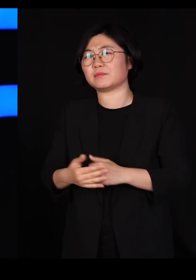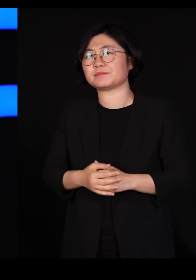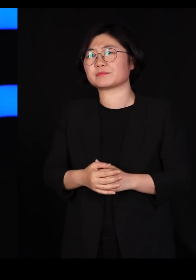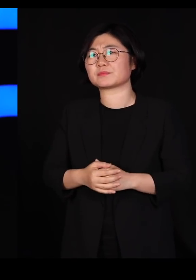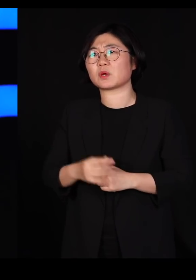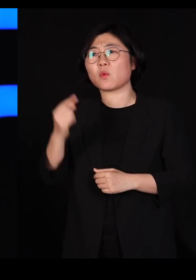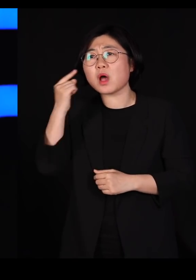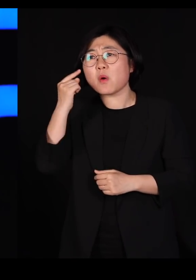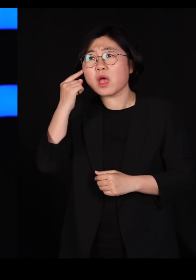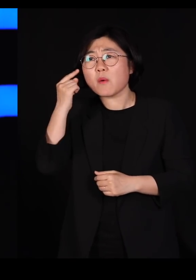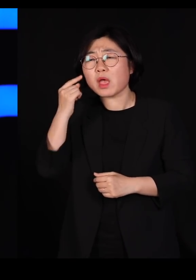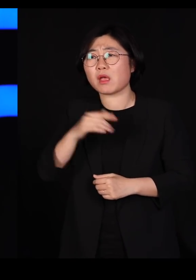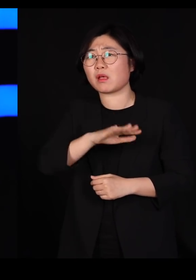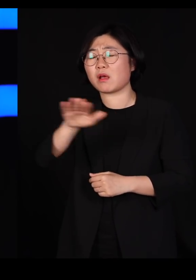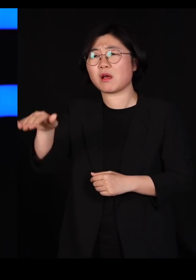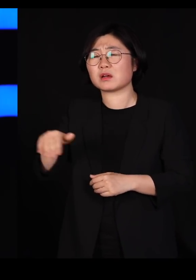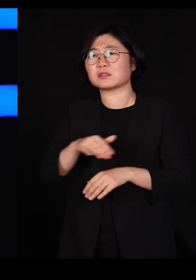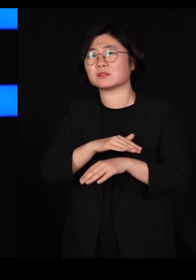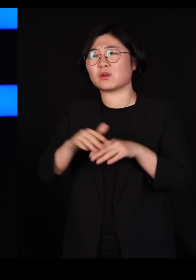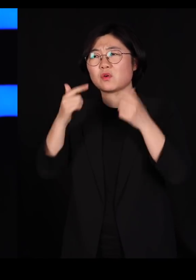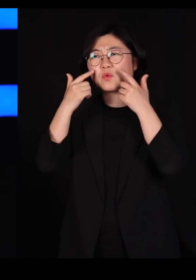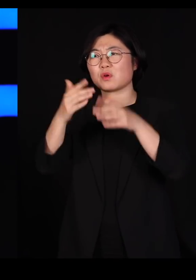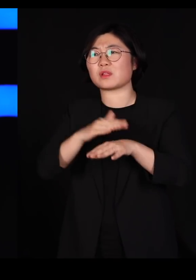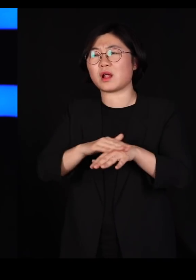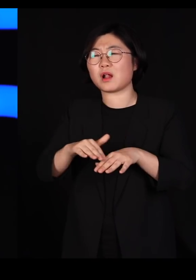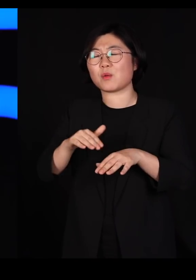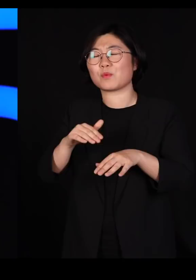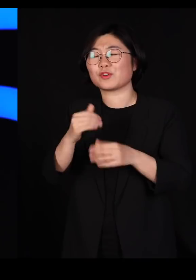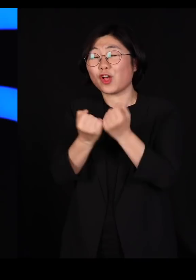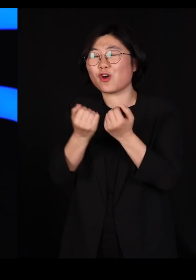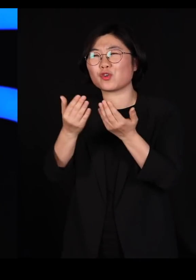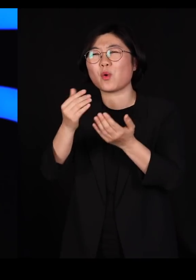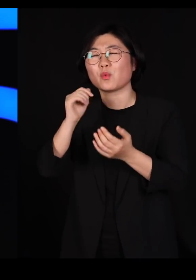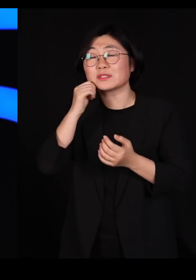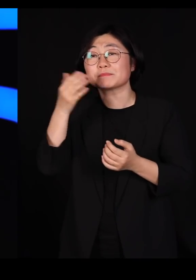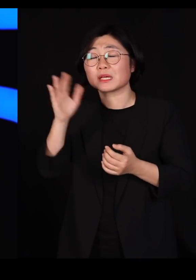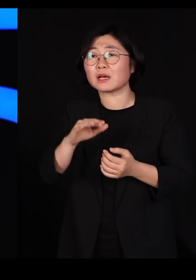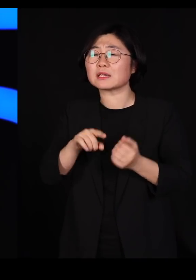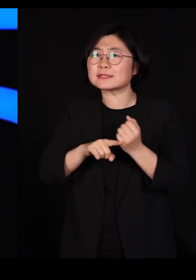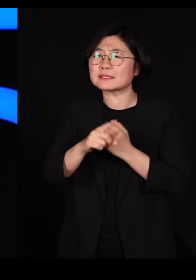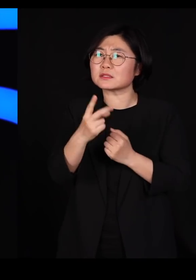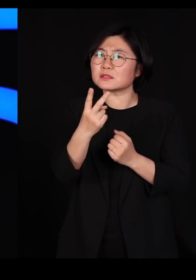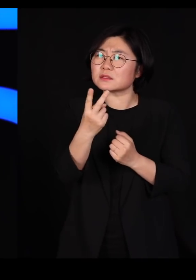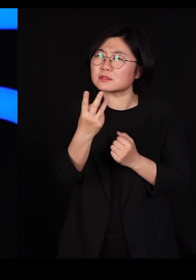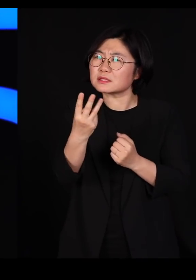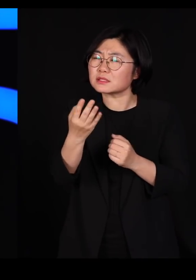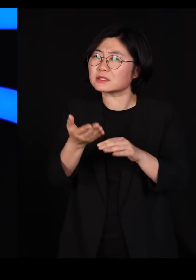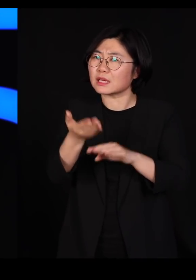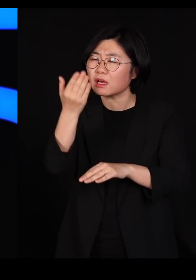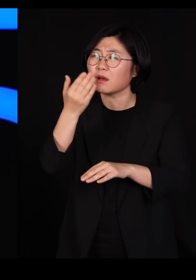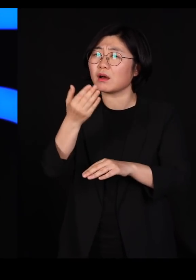우리가 정확하게 설명하지는 못 하는데 한 세 종류 가지고도 충분히 살림할 것 같은데